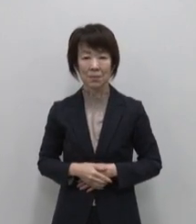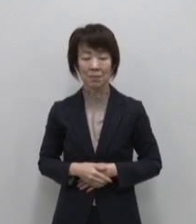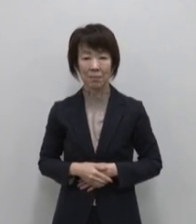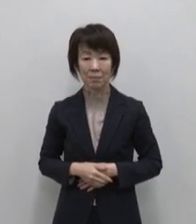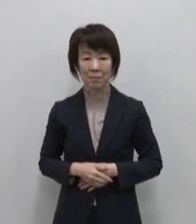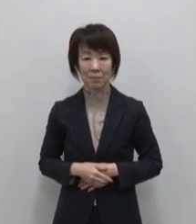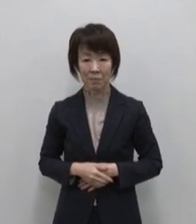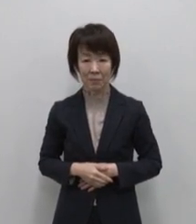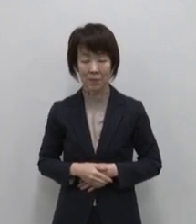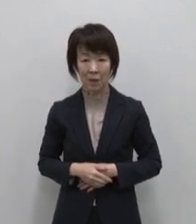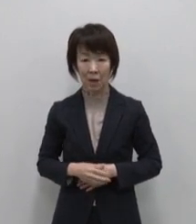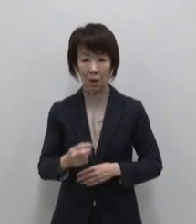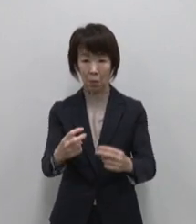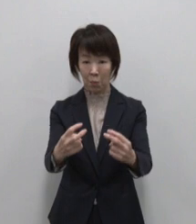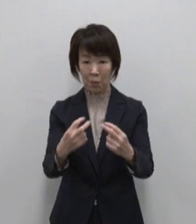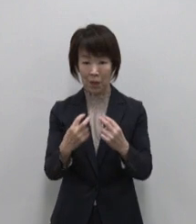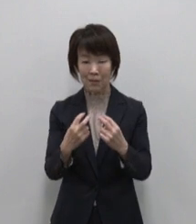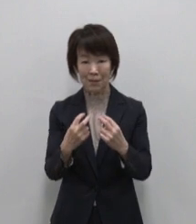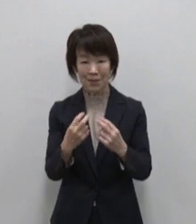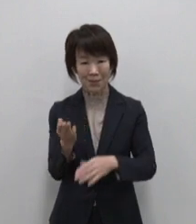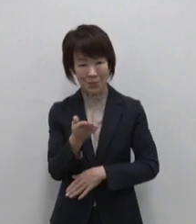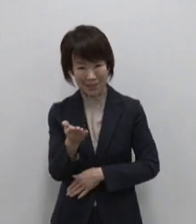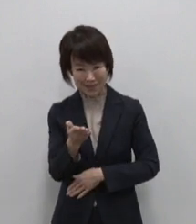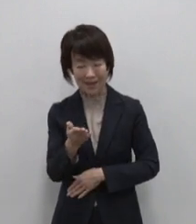ここまでご覧いただいて いかがでしょうか